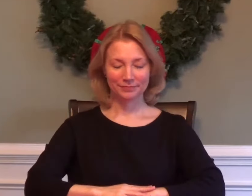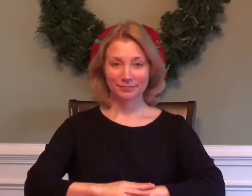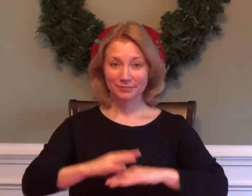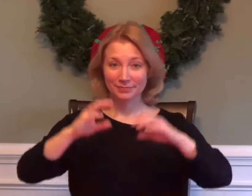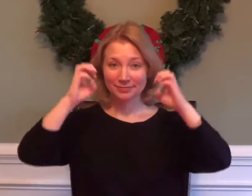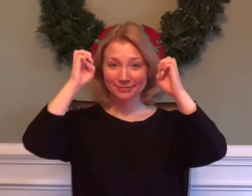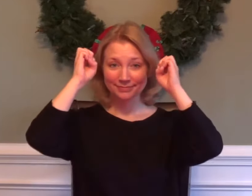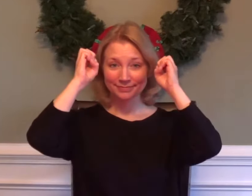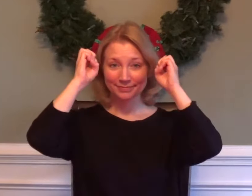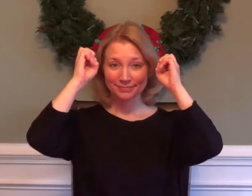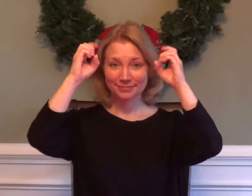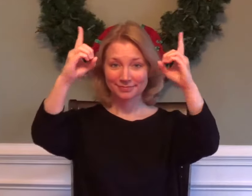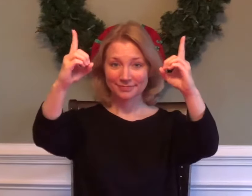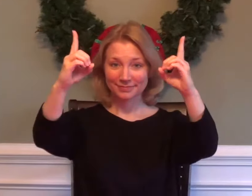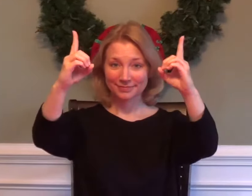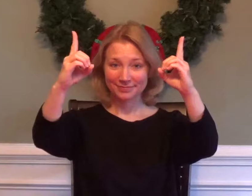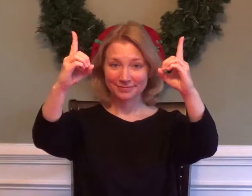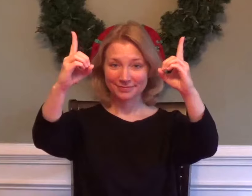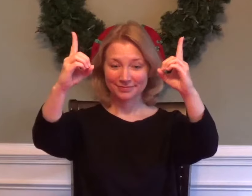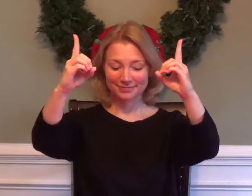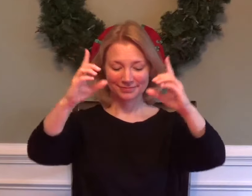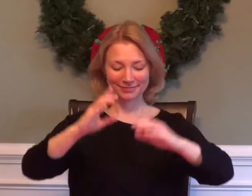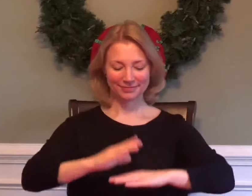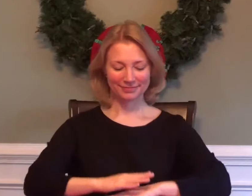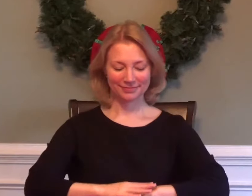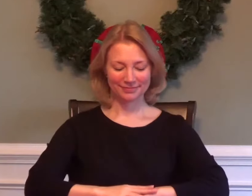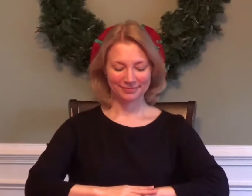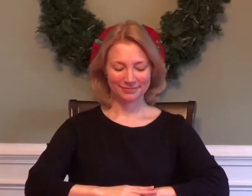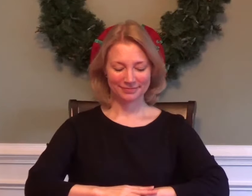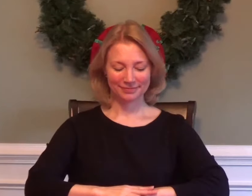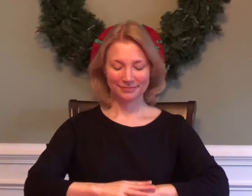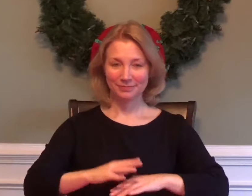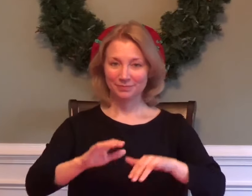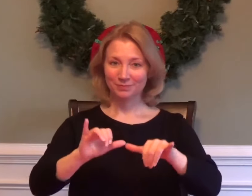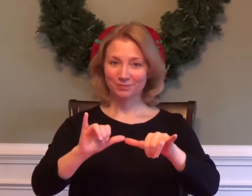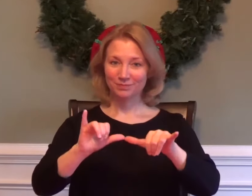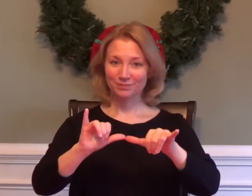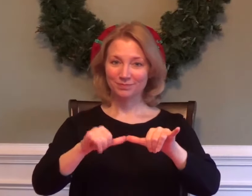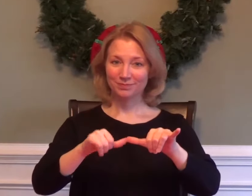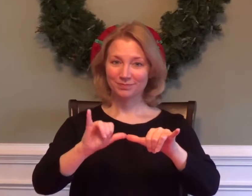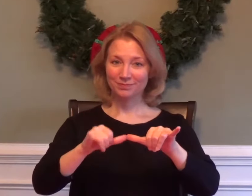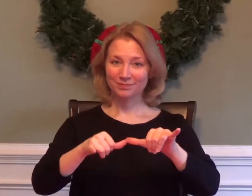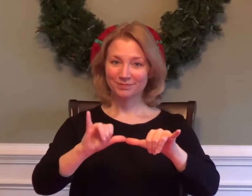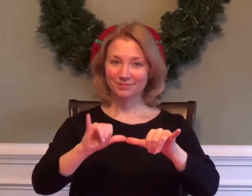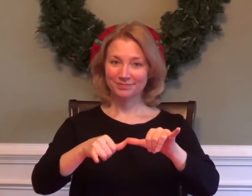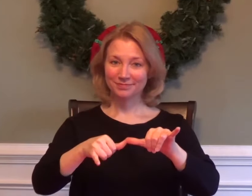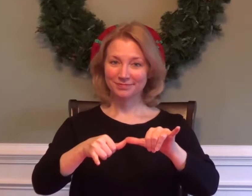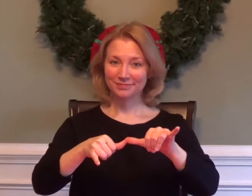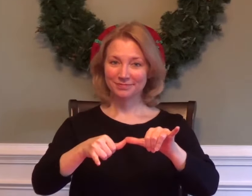EDUCATION ENGINEERING